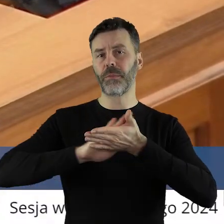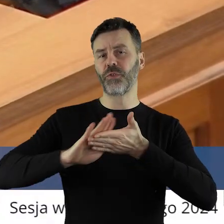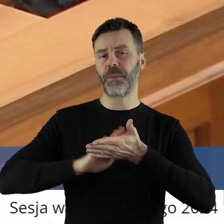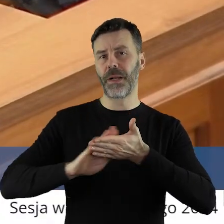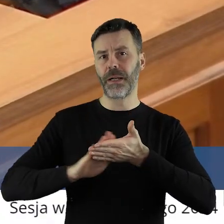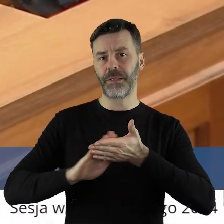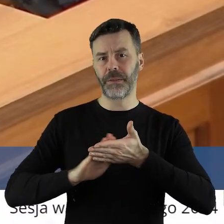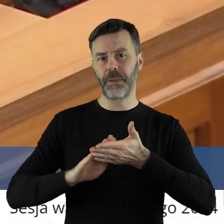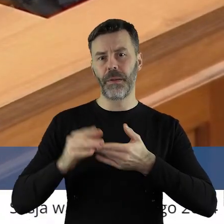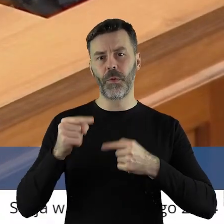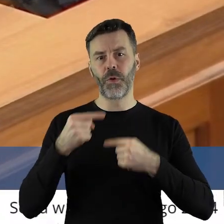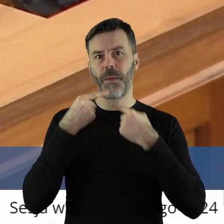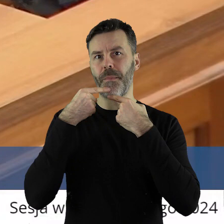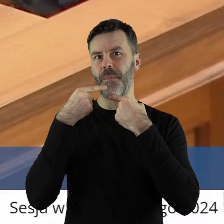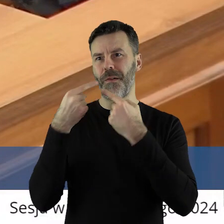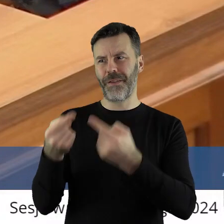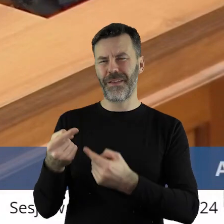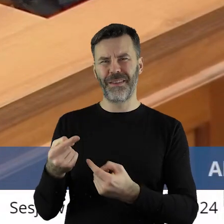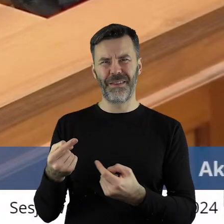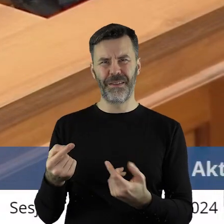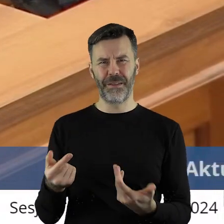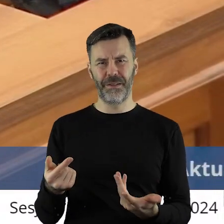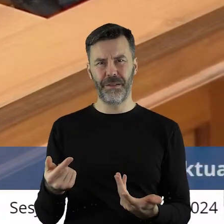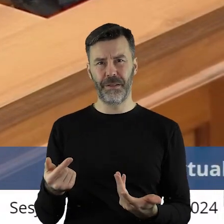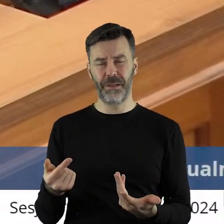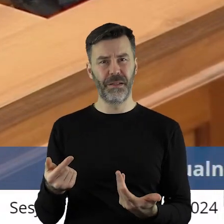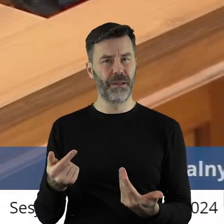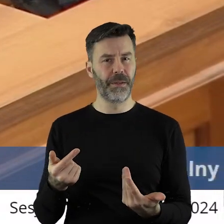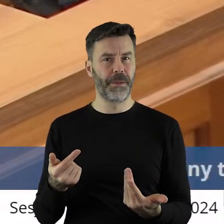Przepraszam, że to muszę powiedzieć i wybrzmieć.